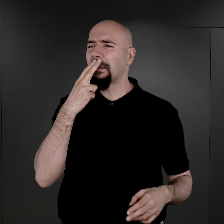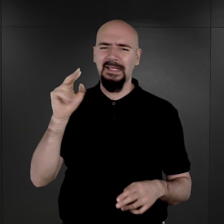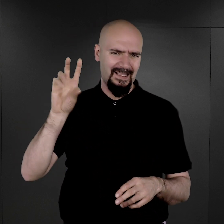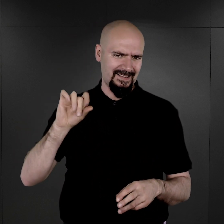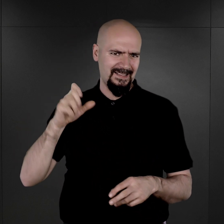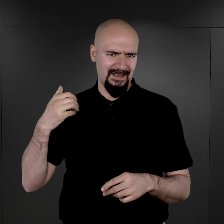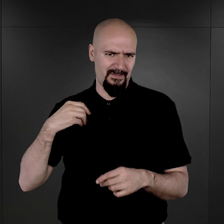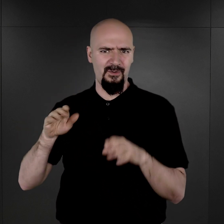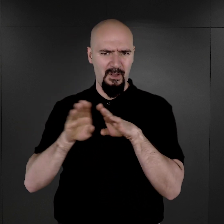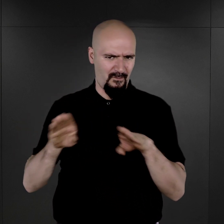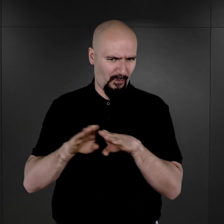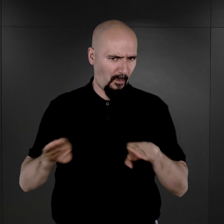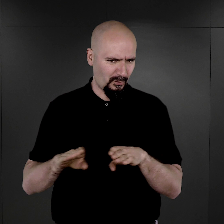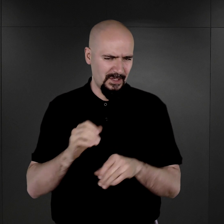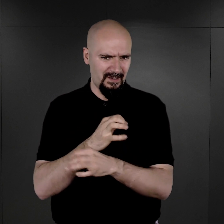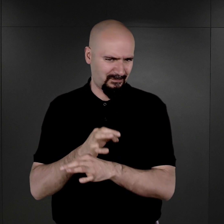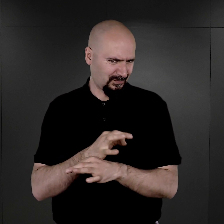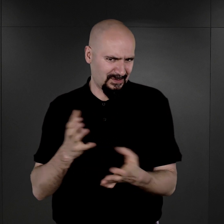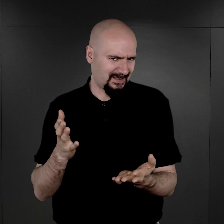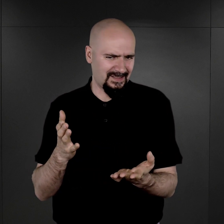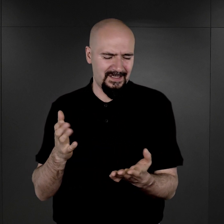został natychmiast odwołany z tej funkcji, a potem stracony.